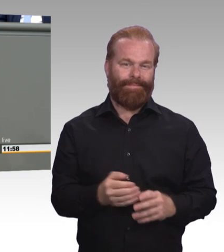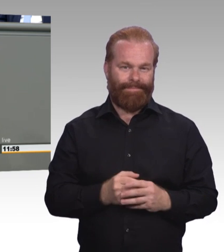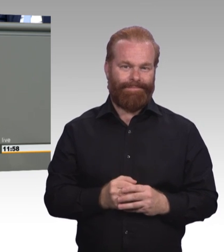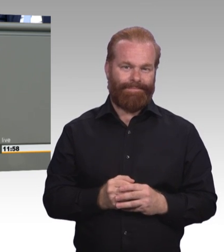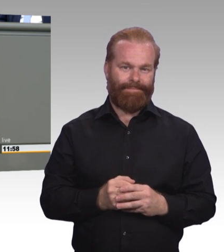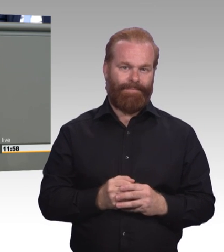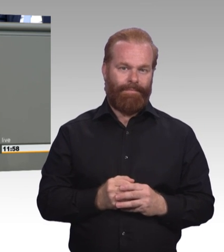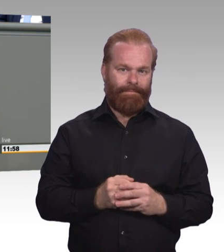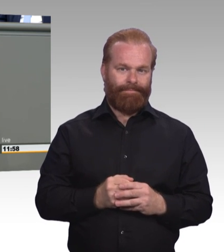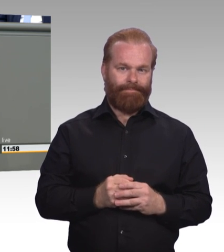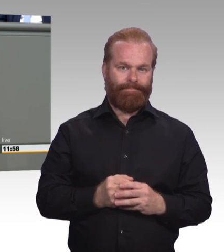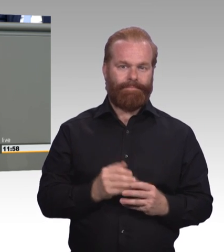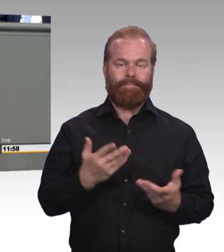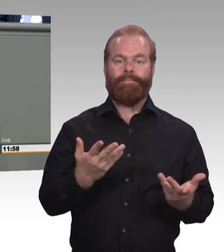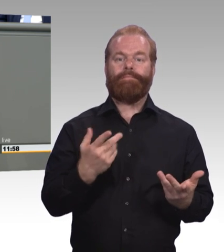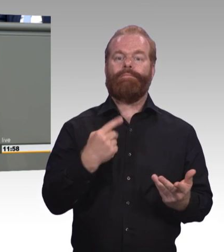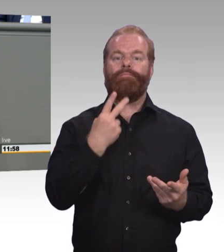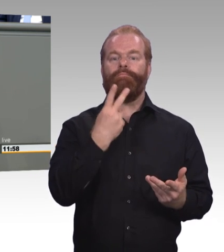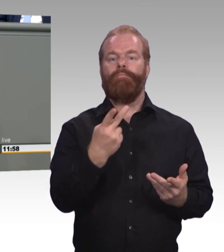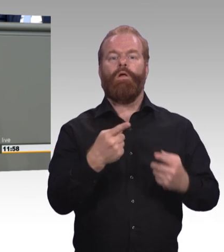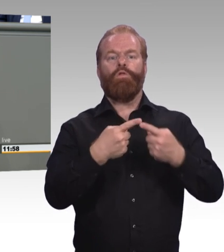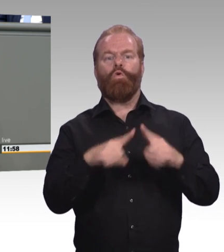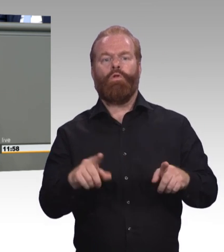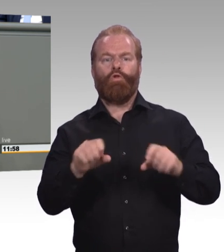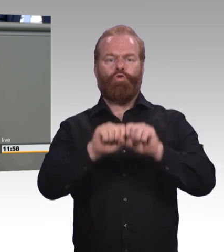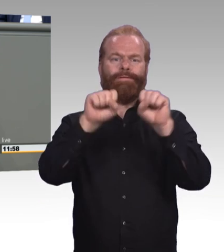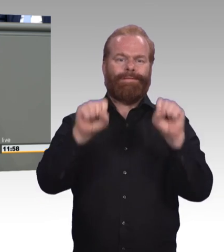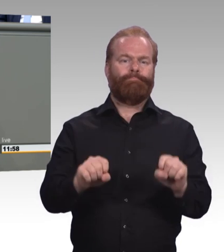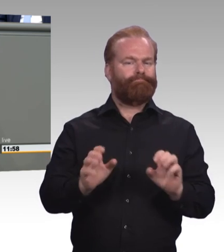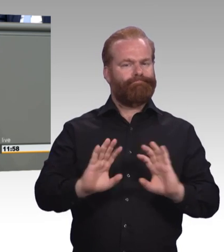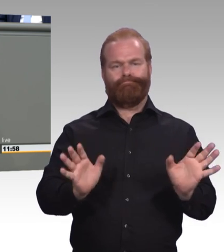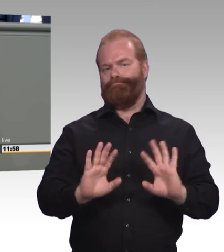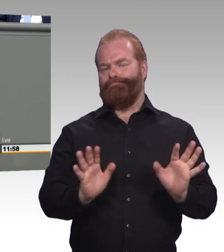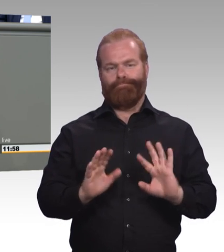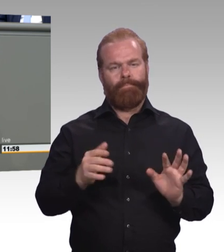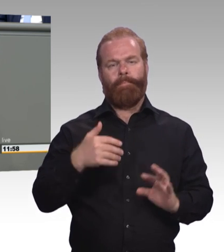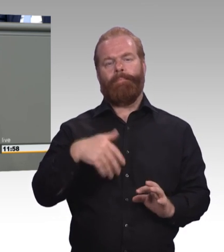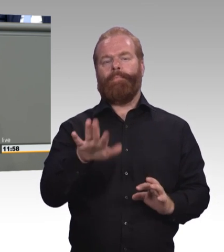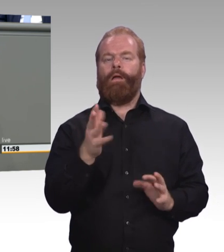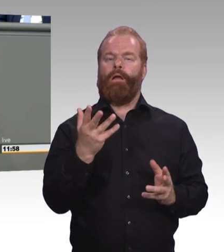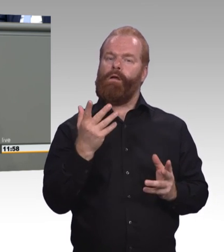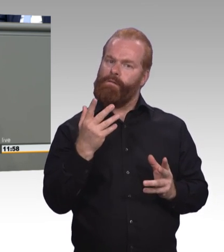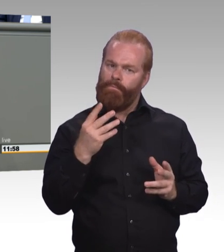Geld und Personal im Regelsystem. Das Ganze nennt sich Inklusion. (Beifall)